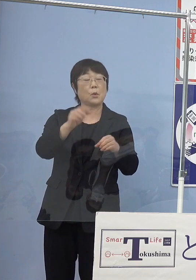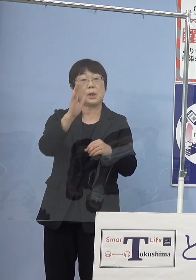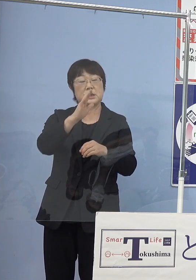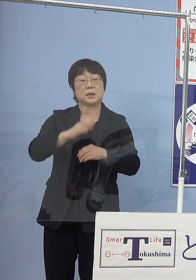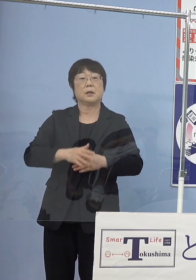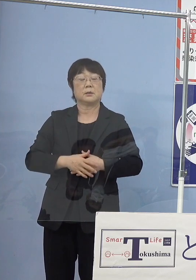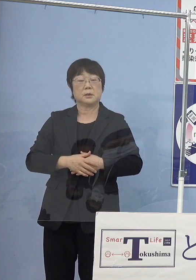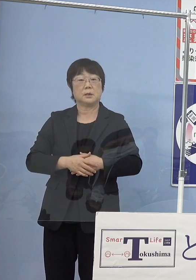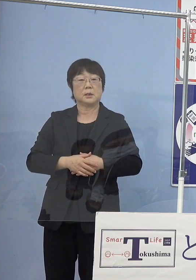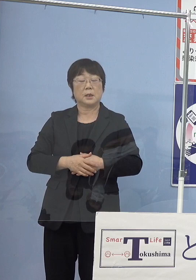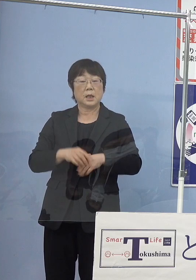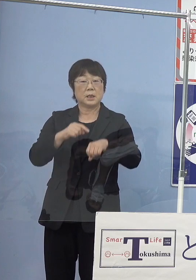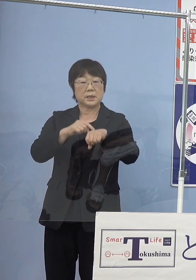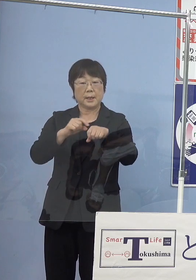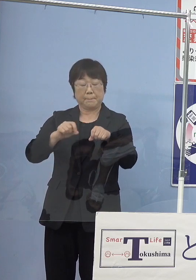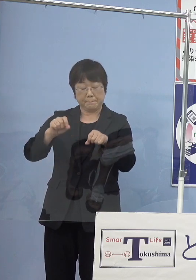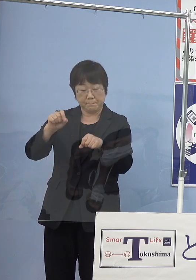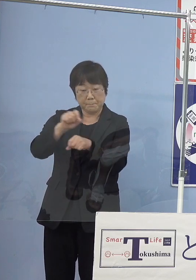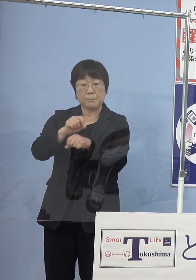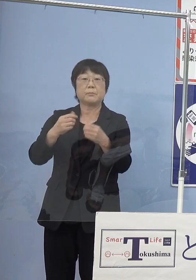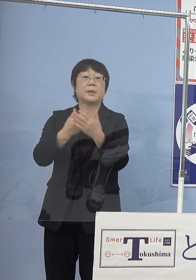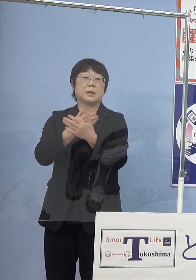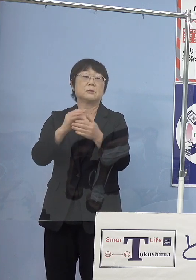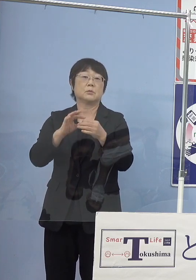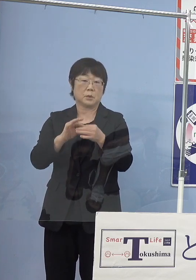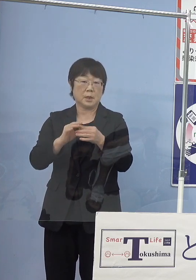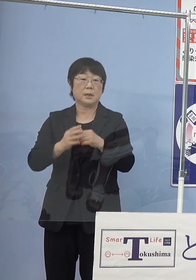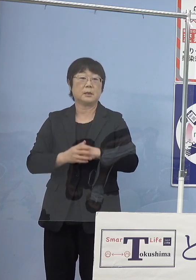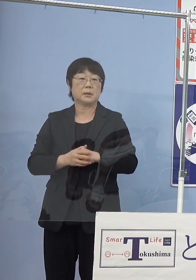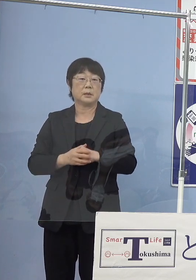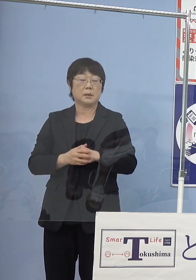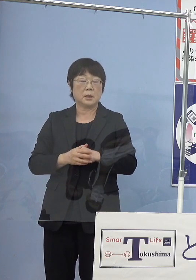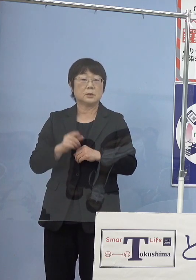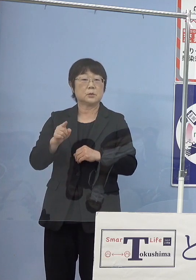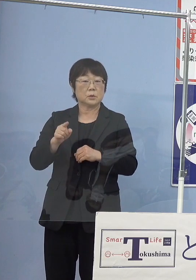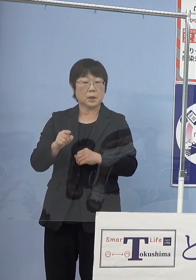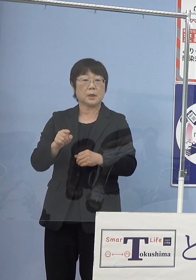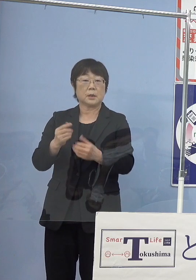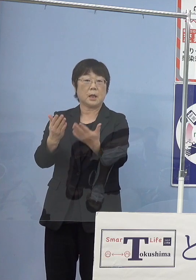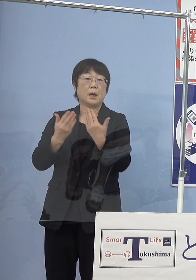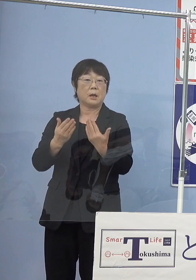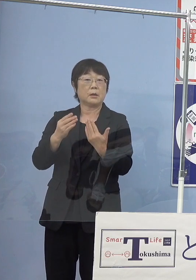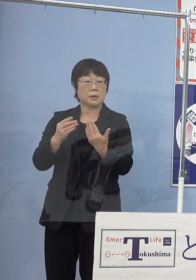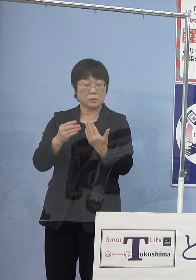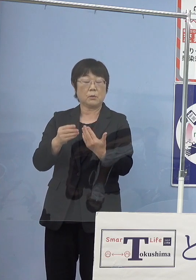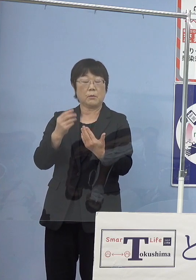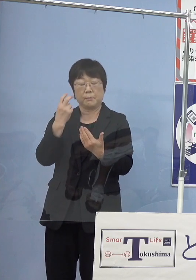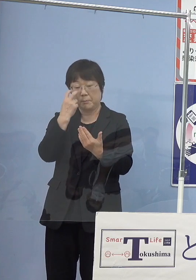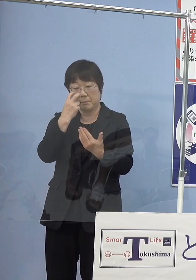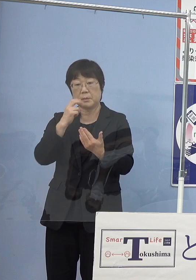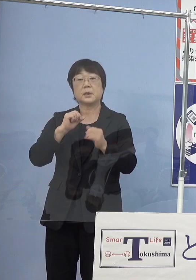かなり時間もかかりますし そうしたものの中から打ち出されてくると このように思っています